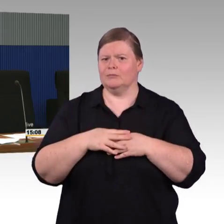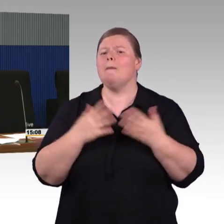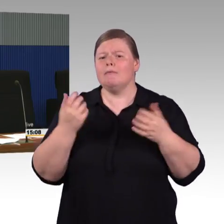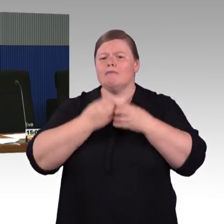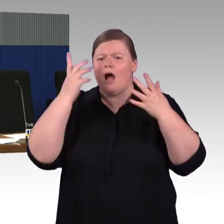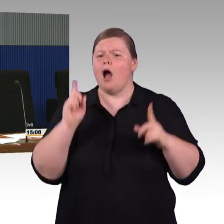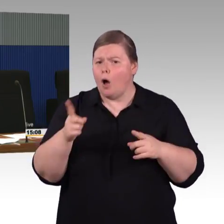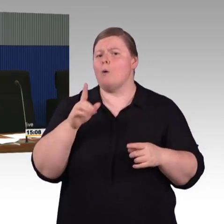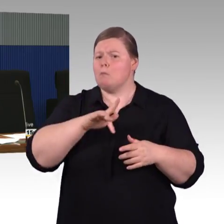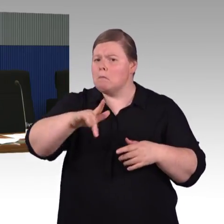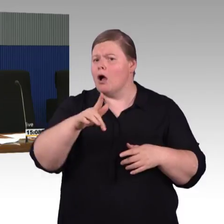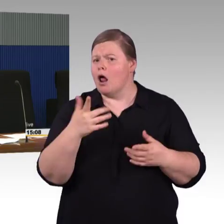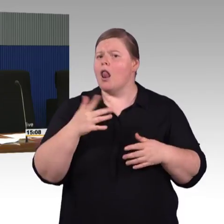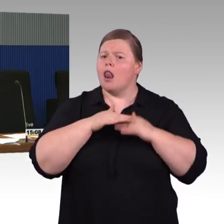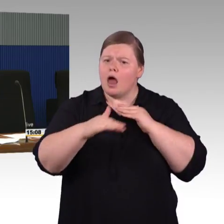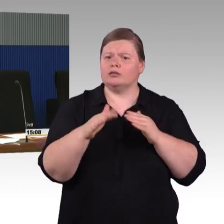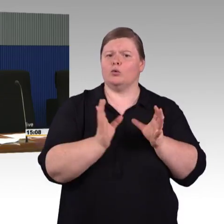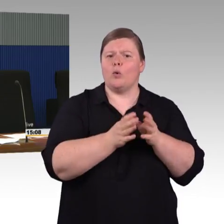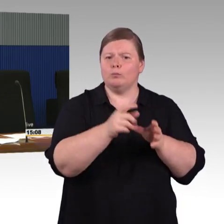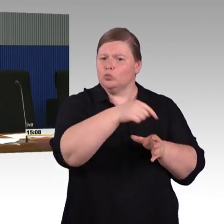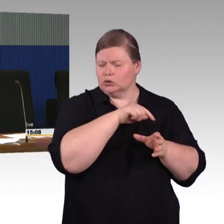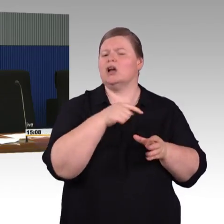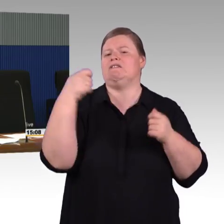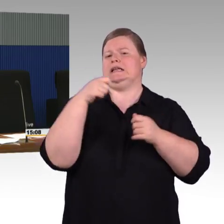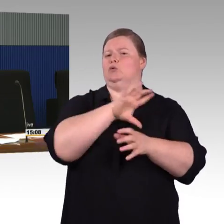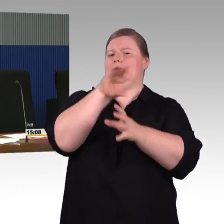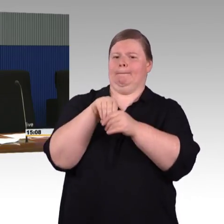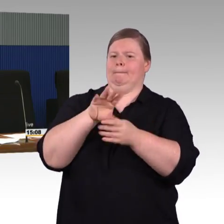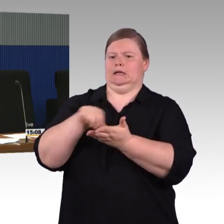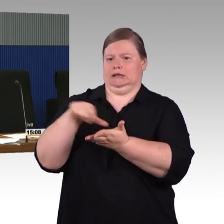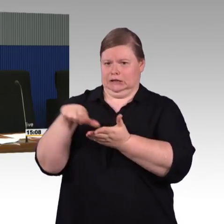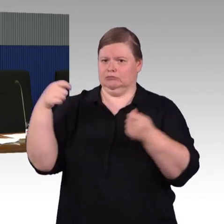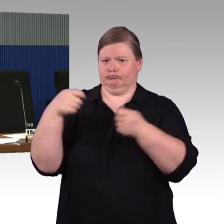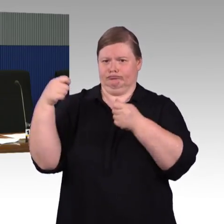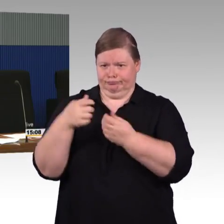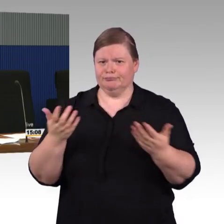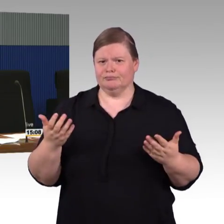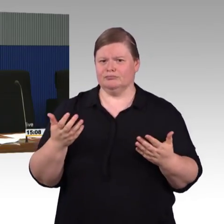dass ein zweiter Aufzug möglich ist. Beim Hauptbahnhof sieht man auch mehr als einen Aufzug teilweise pro